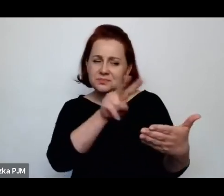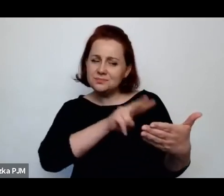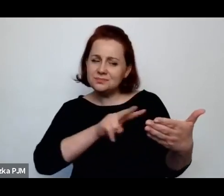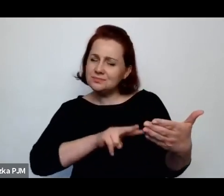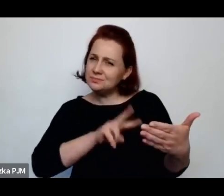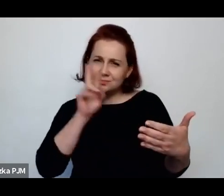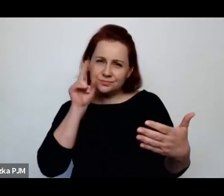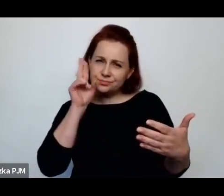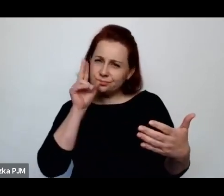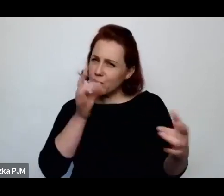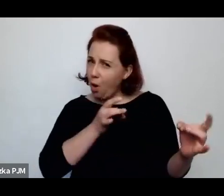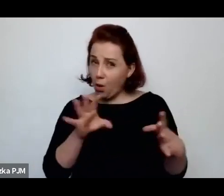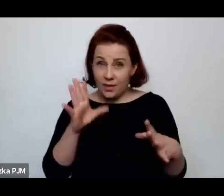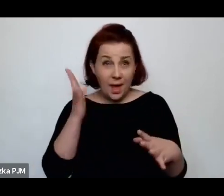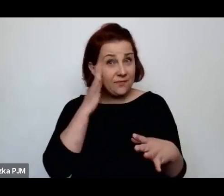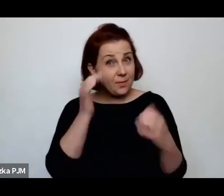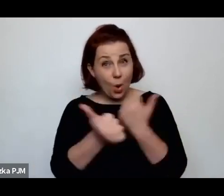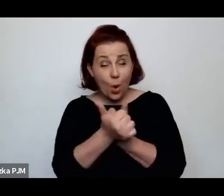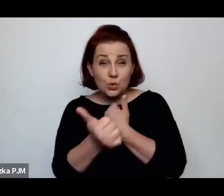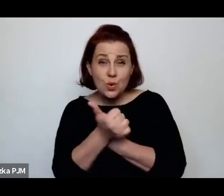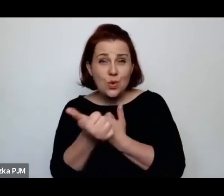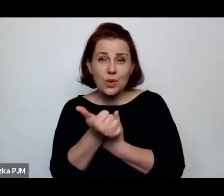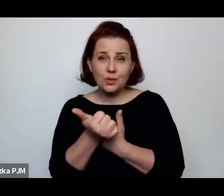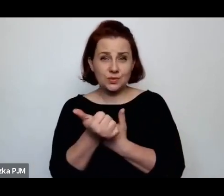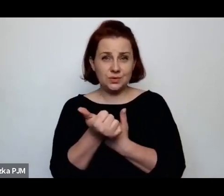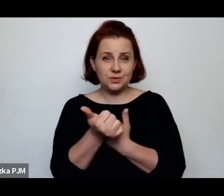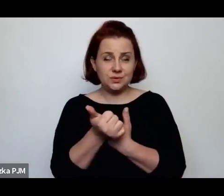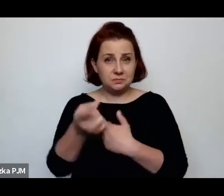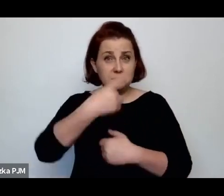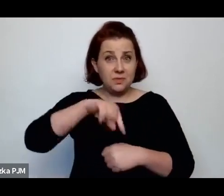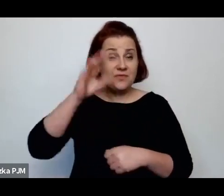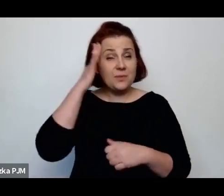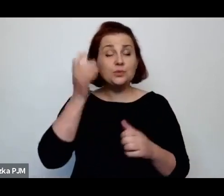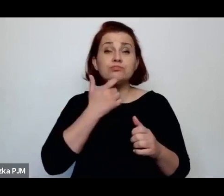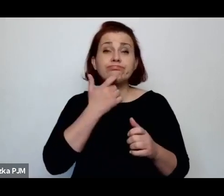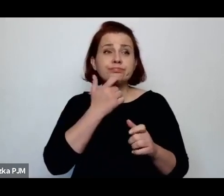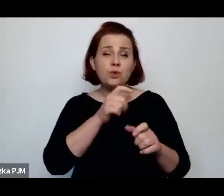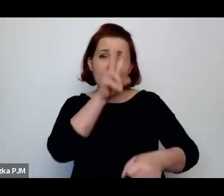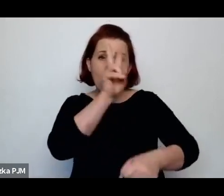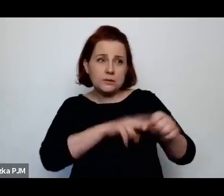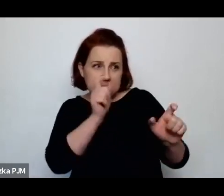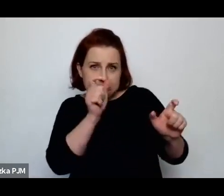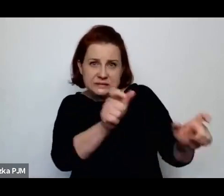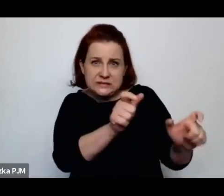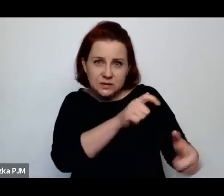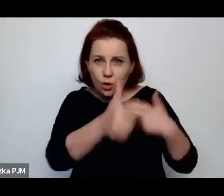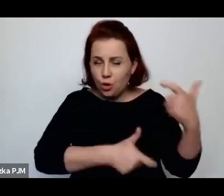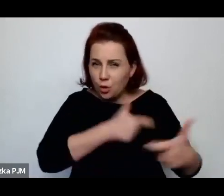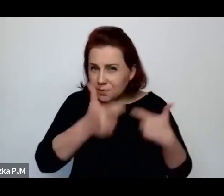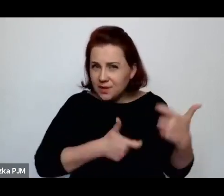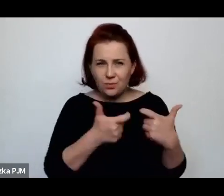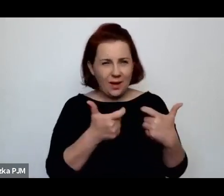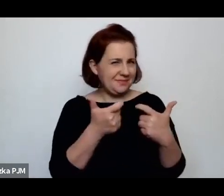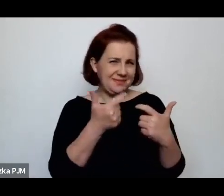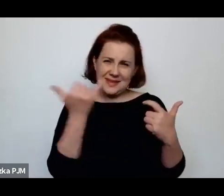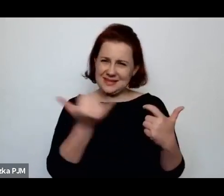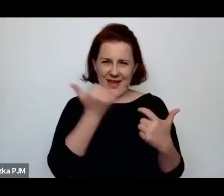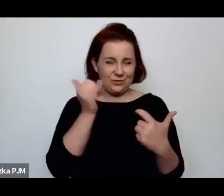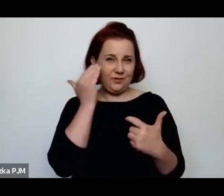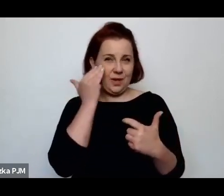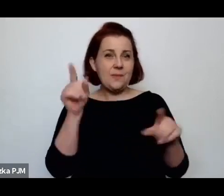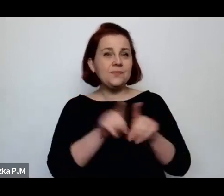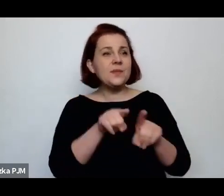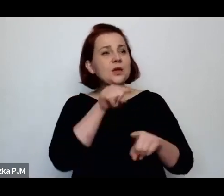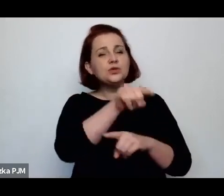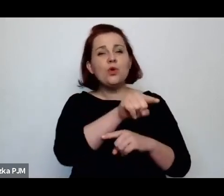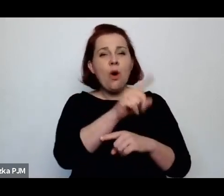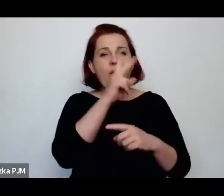i na tym polega to reglamentowanie, na tym polegają te wizyty u św. Łazarza